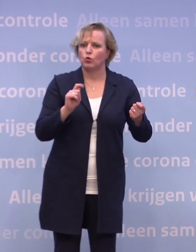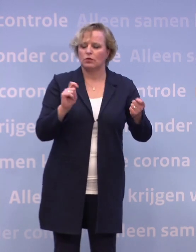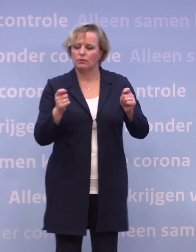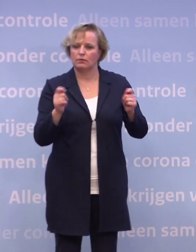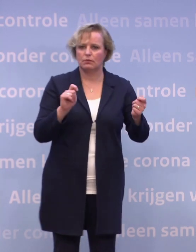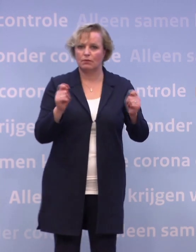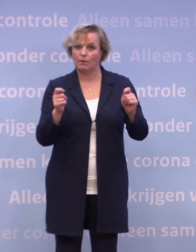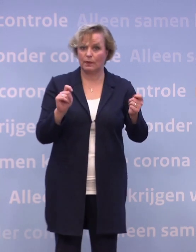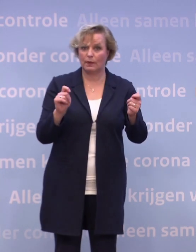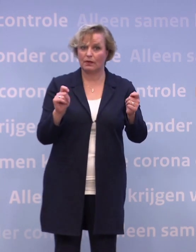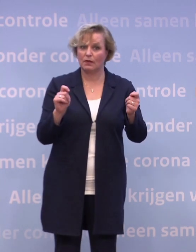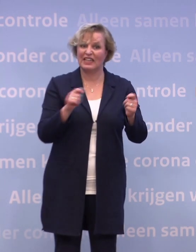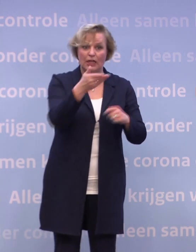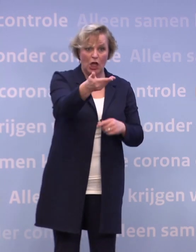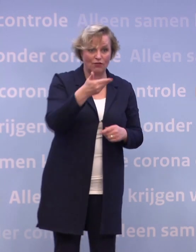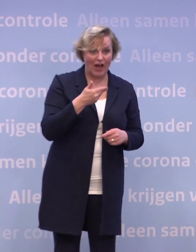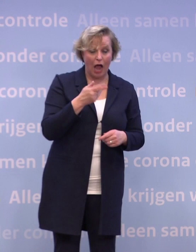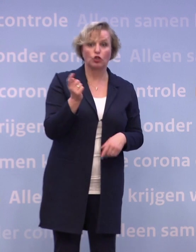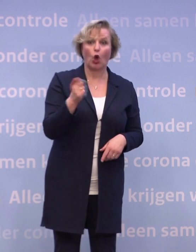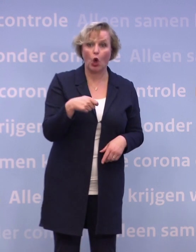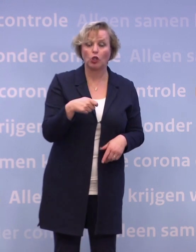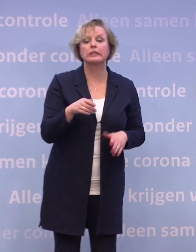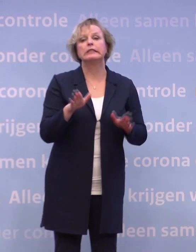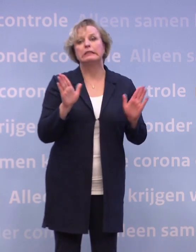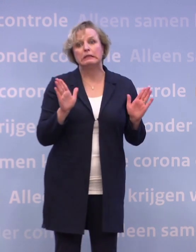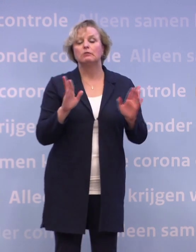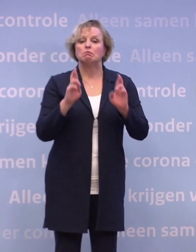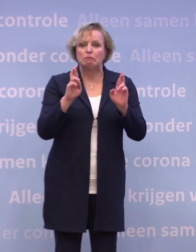In antwoord op de vraag gaat het lukken, zeg ik... ...nou, zo vroeg als mogelijk in januari.